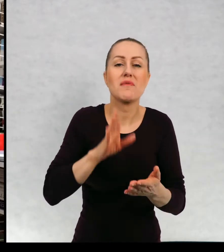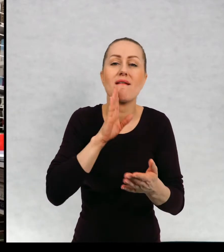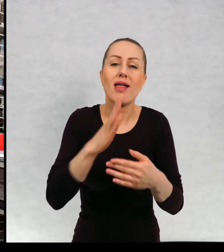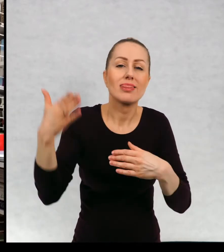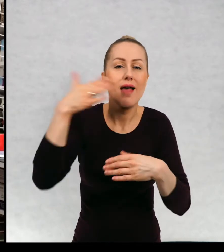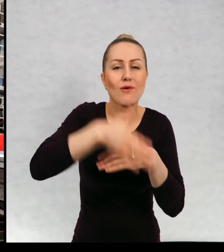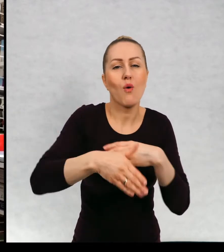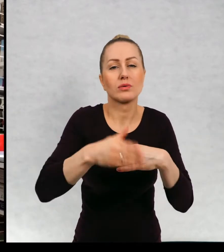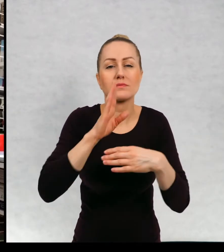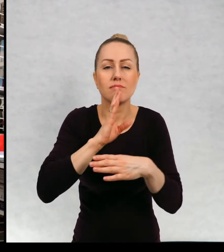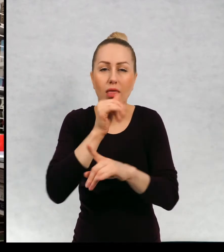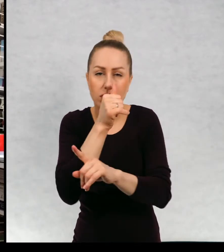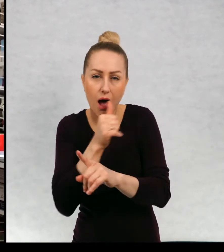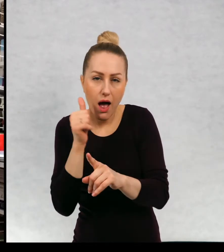zakończenia tajemnicze.